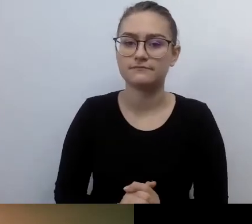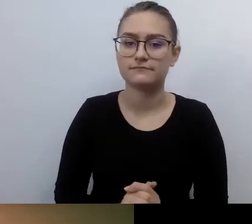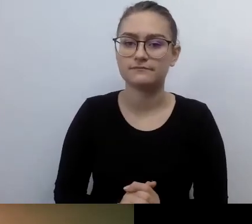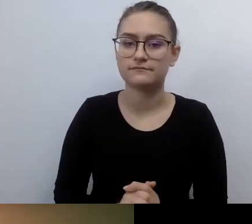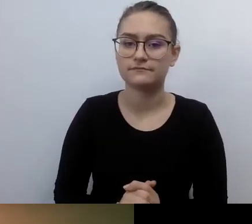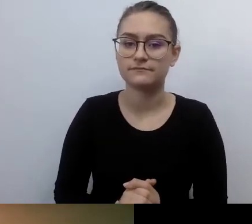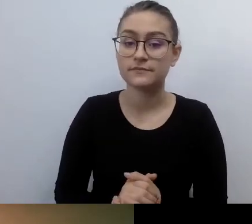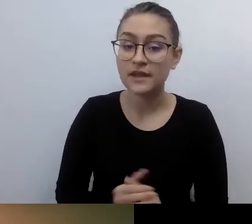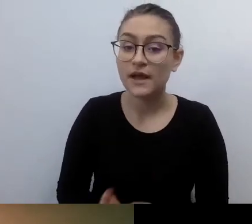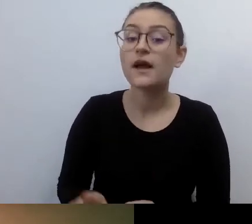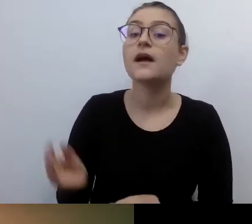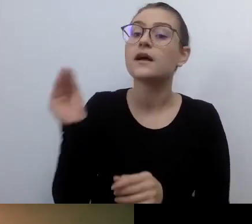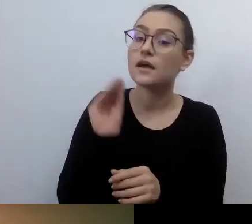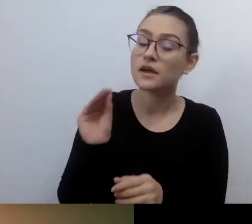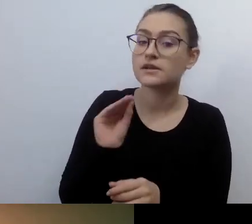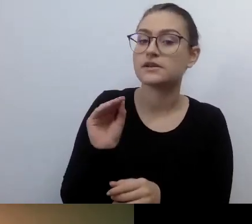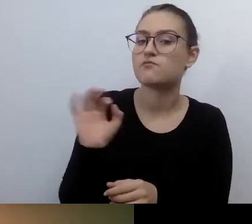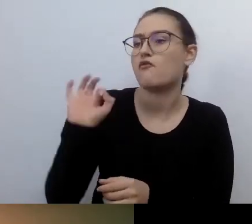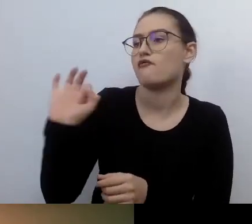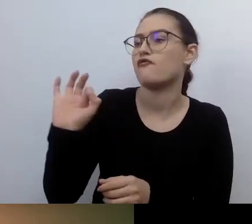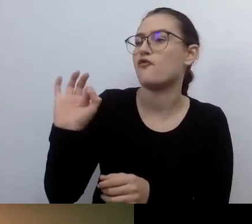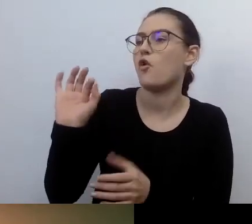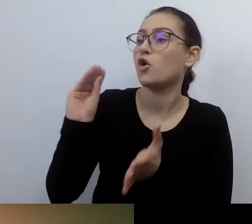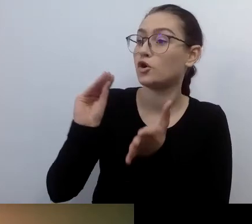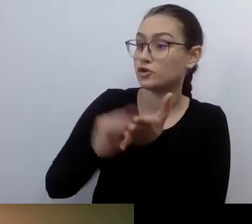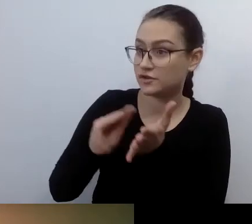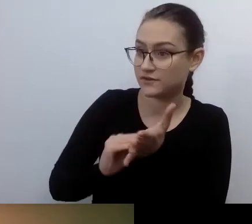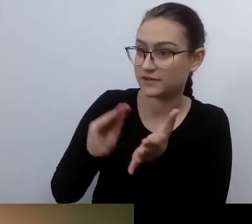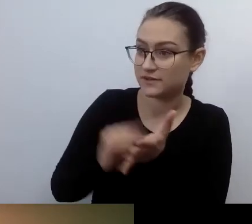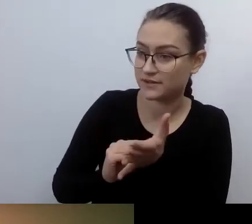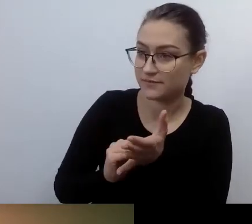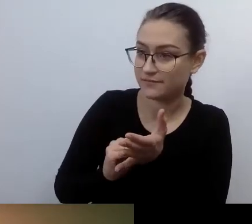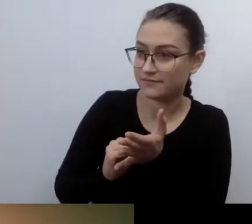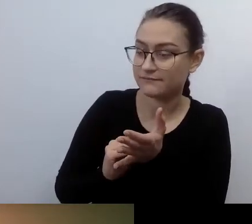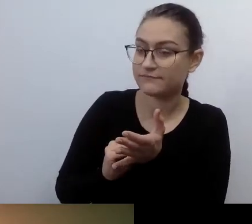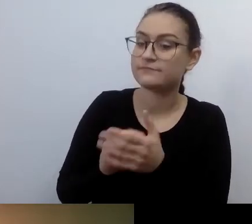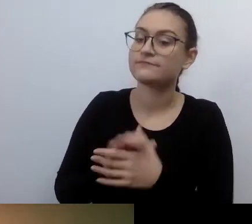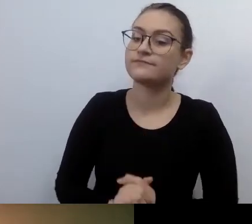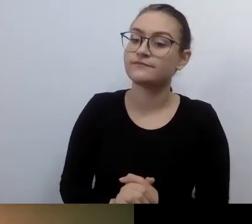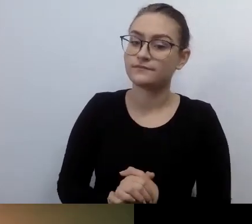Nie mówiło się jeszcze o dostępności w prawie, kiedy ty, Ania, Fundacja Kultury bez Barier